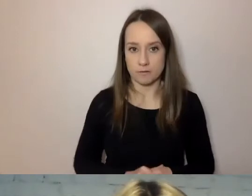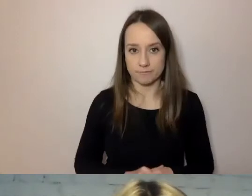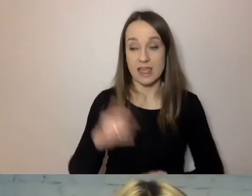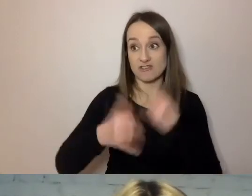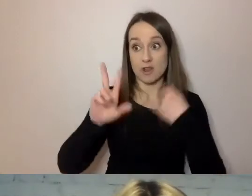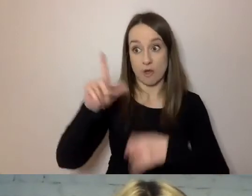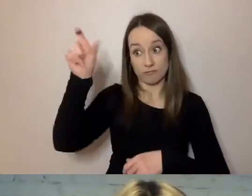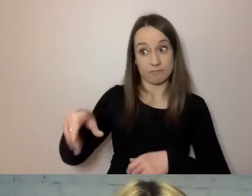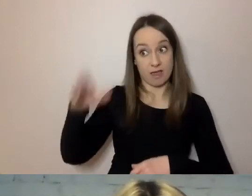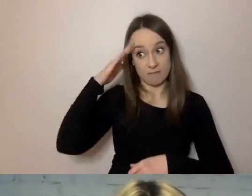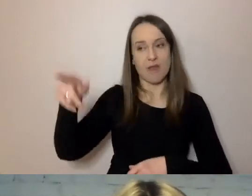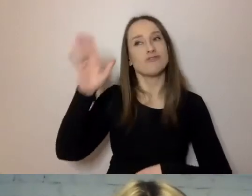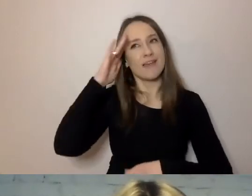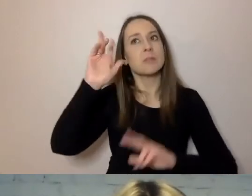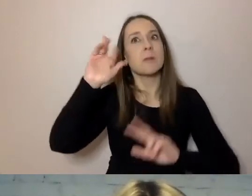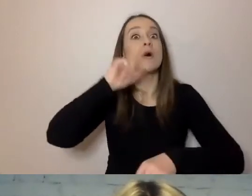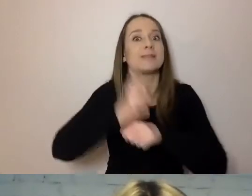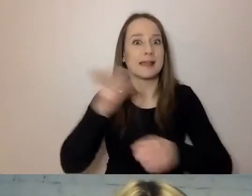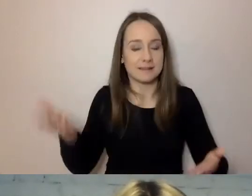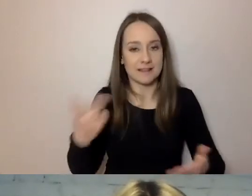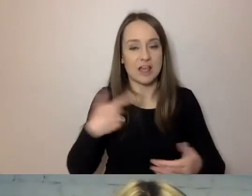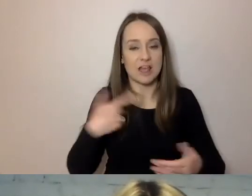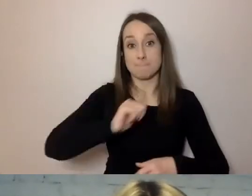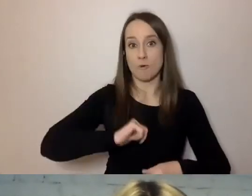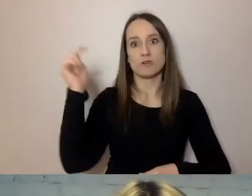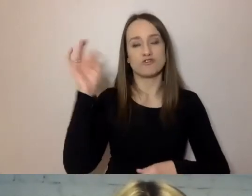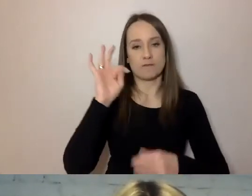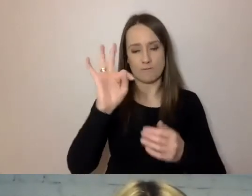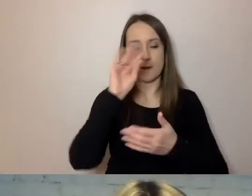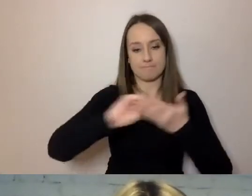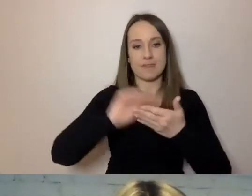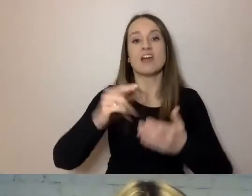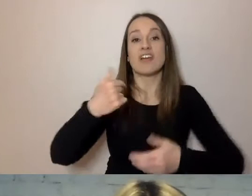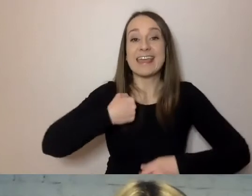to wiadomo, kto podjął. Burmistrz powinien napisać: podjąłem decyzję taką i taką.